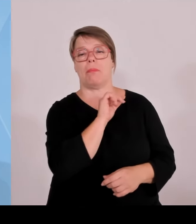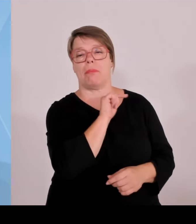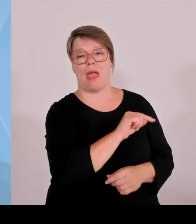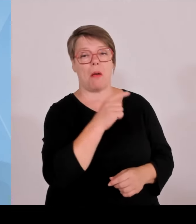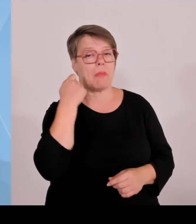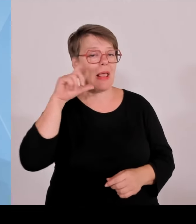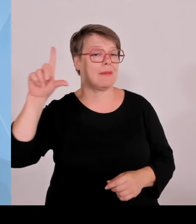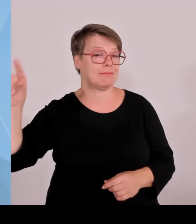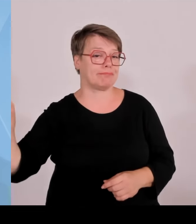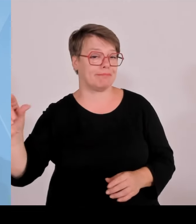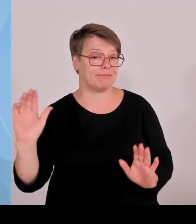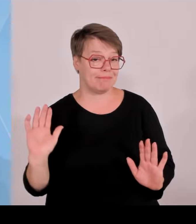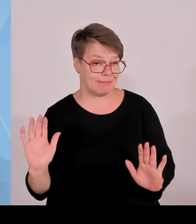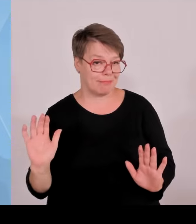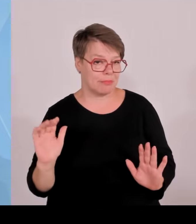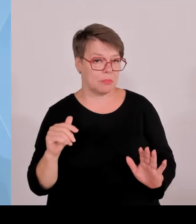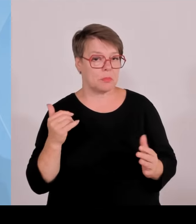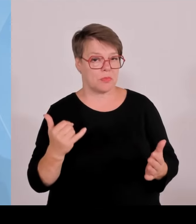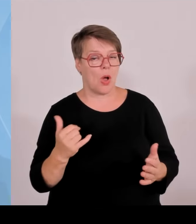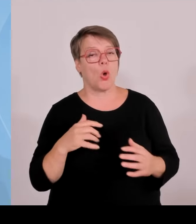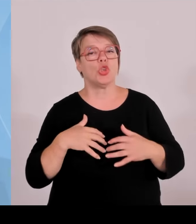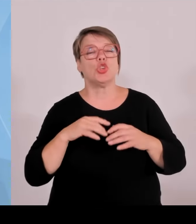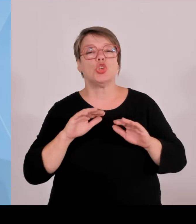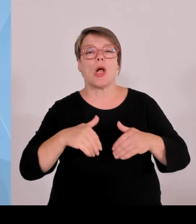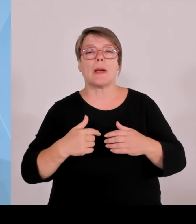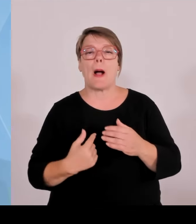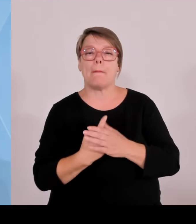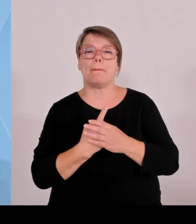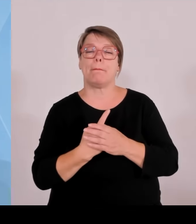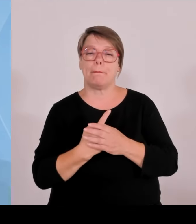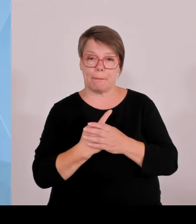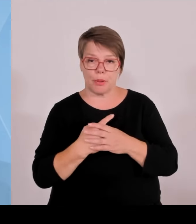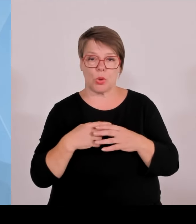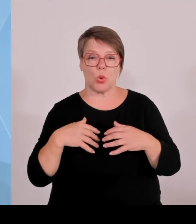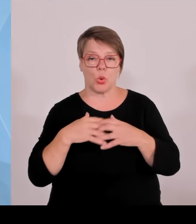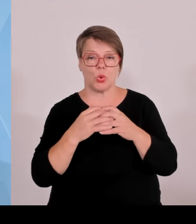Marktanteil von 24 auf 29 % gesteigert, damit Nummer zwei in